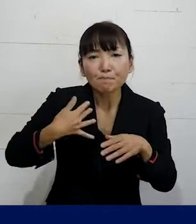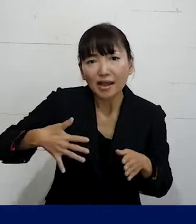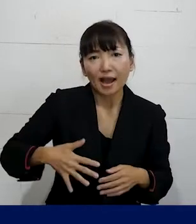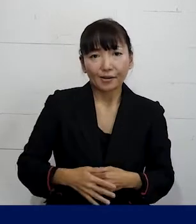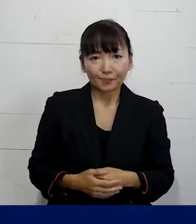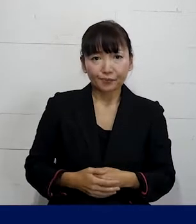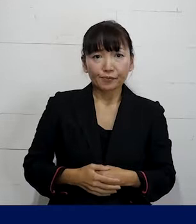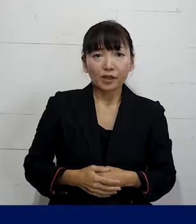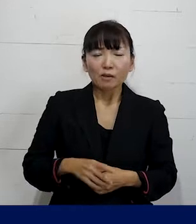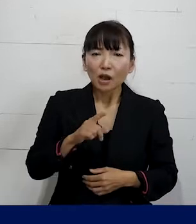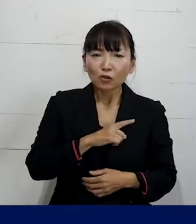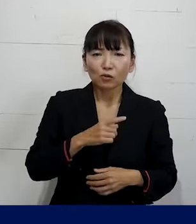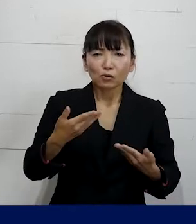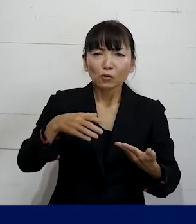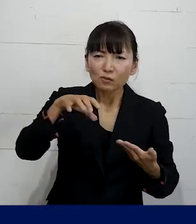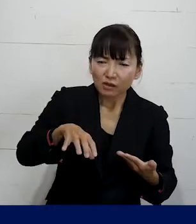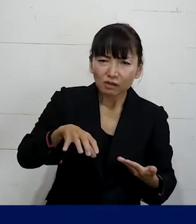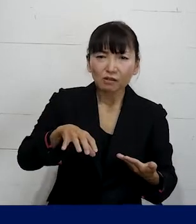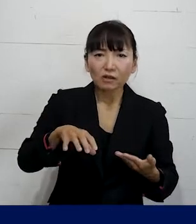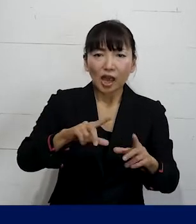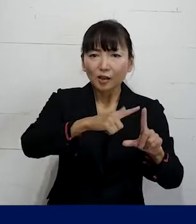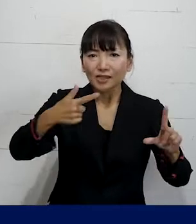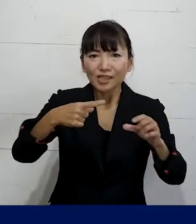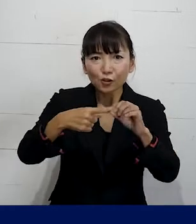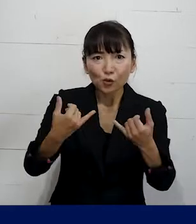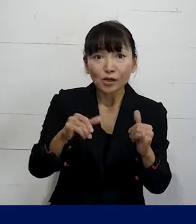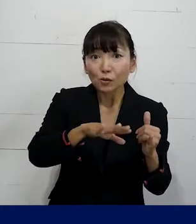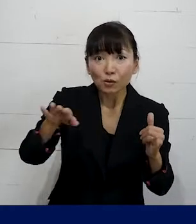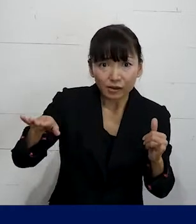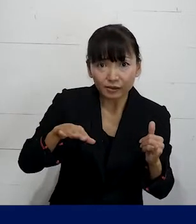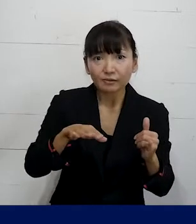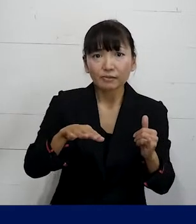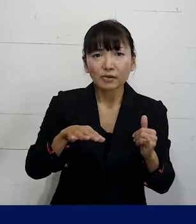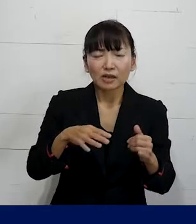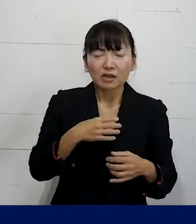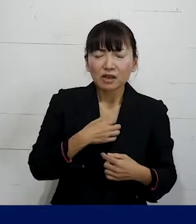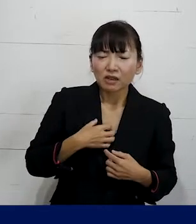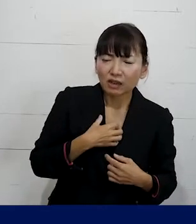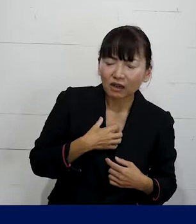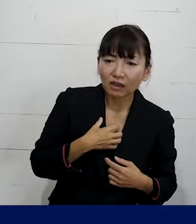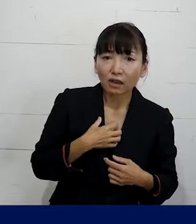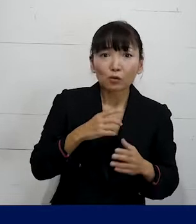まずは職場でLGBTQ当事者の方が 辛い目にあったとしたら